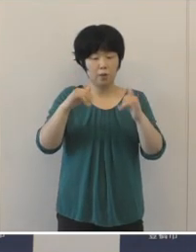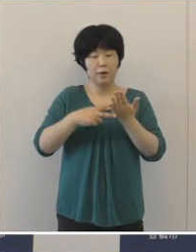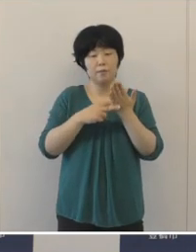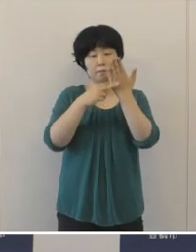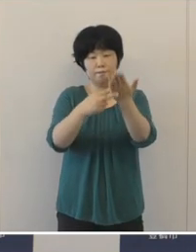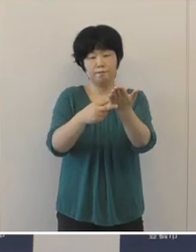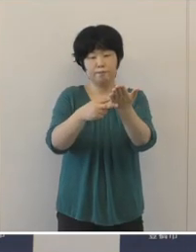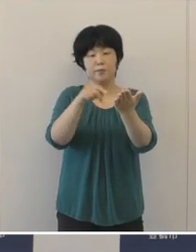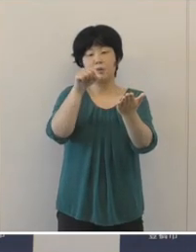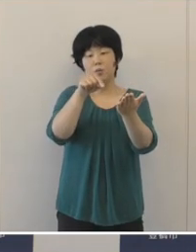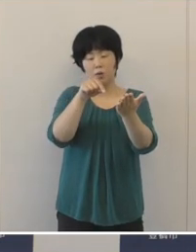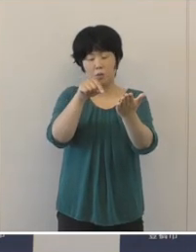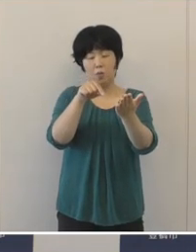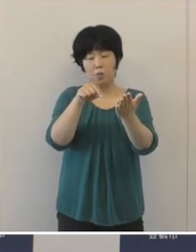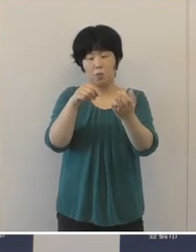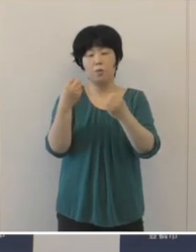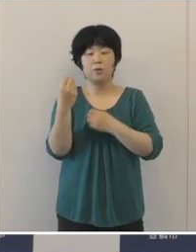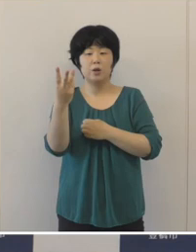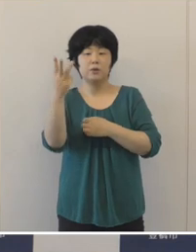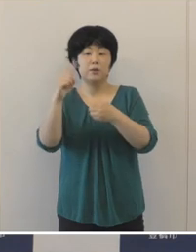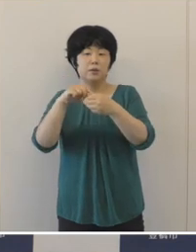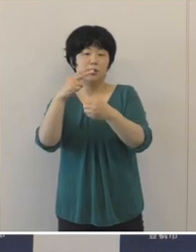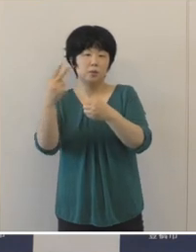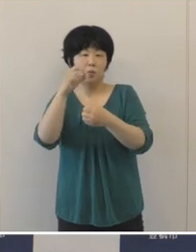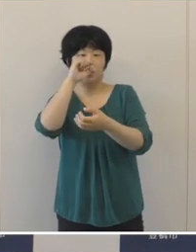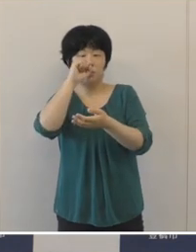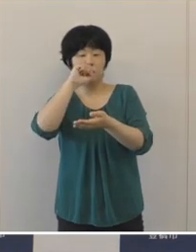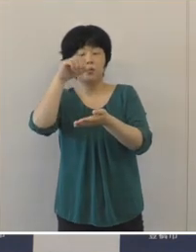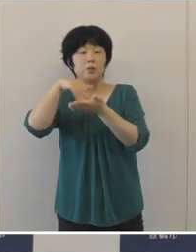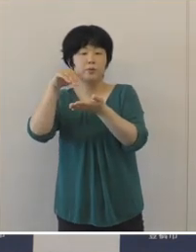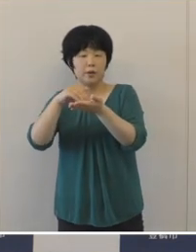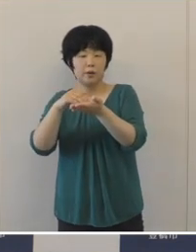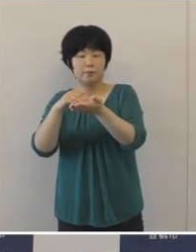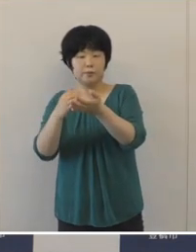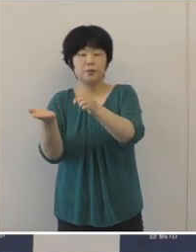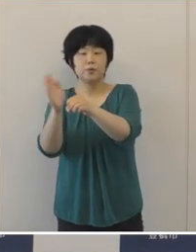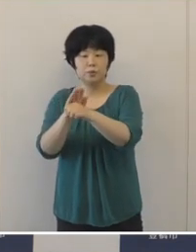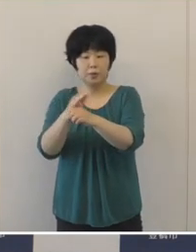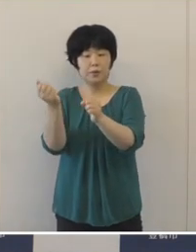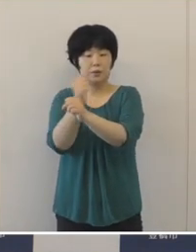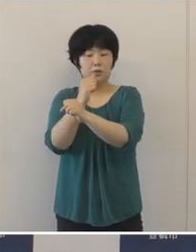令和3年度予算として事業化するなど